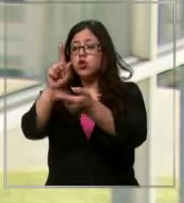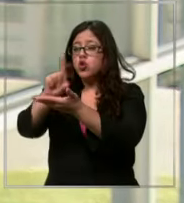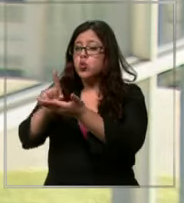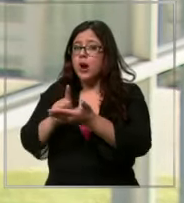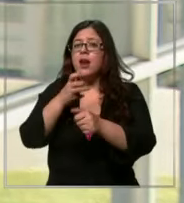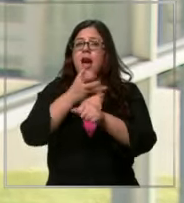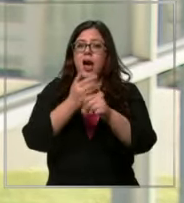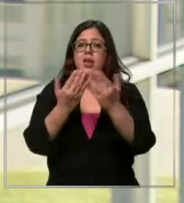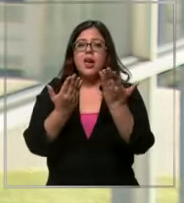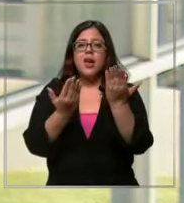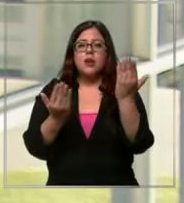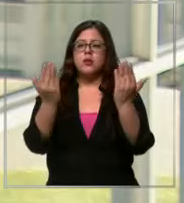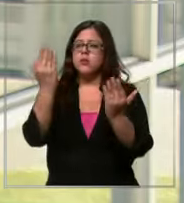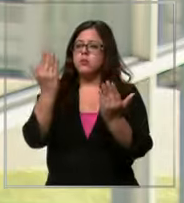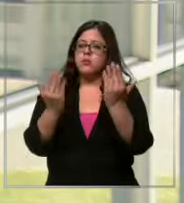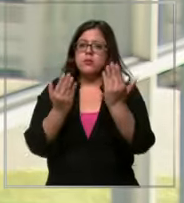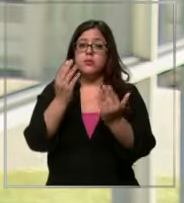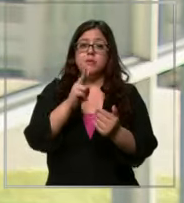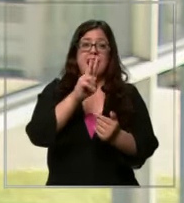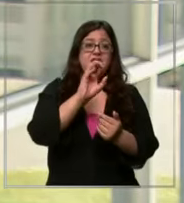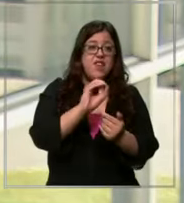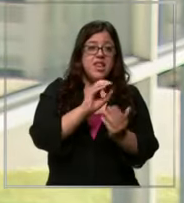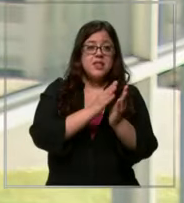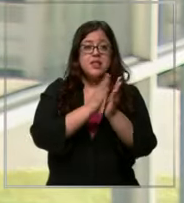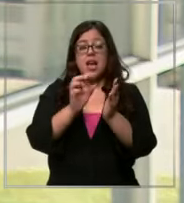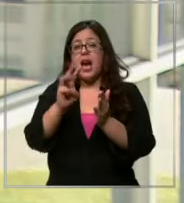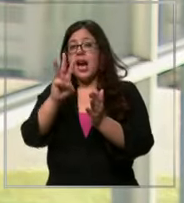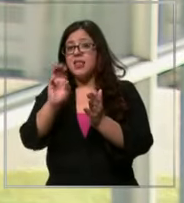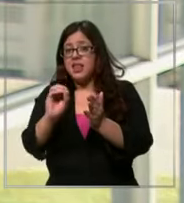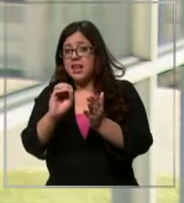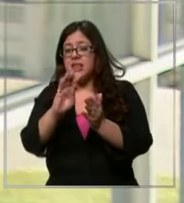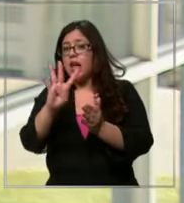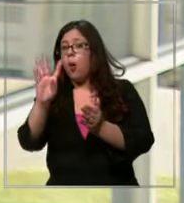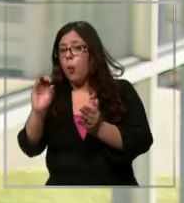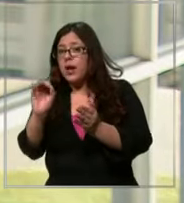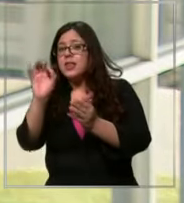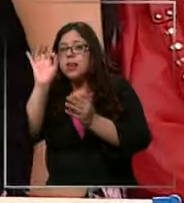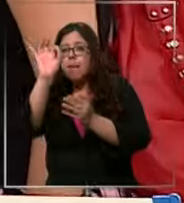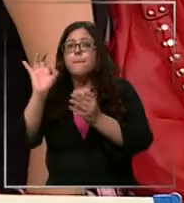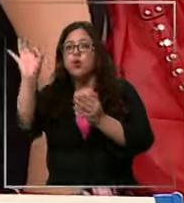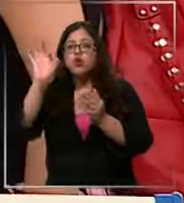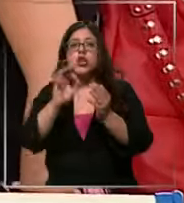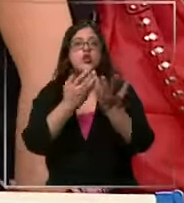puede bordear entre el 30 e inclusive a veces un 40% de diferencia en los libros y también en los